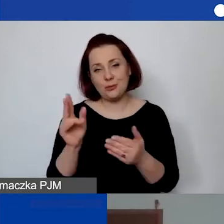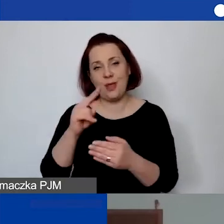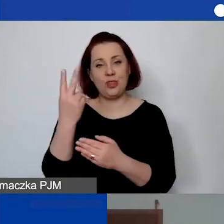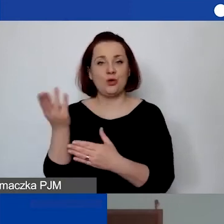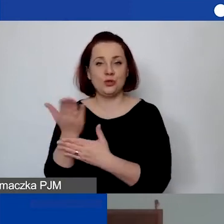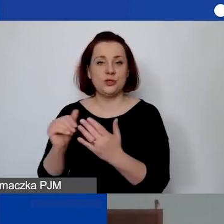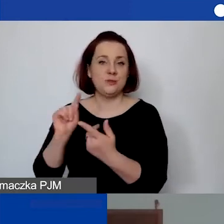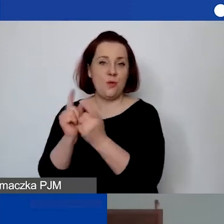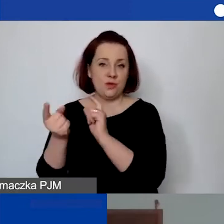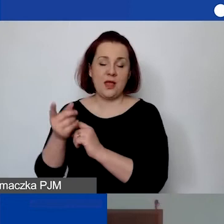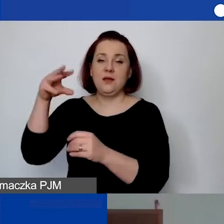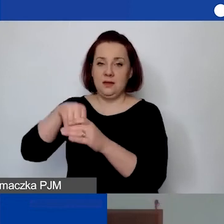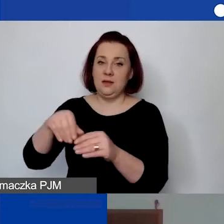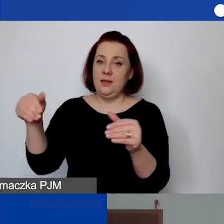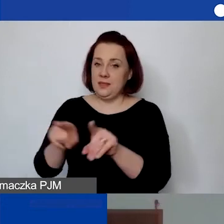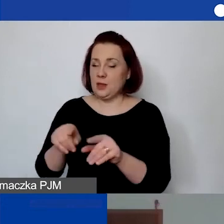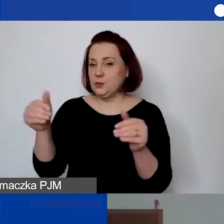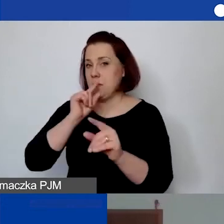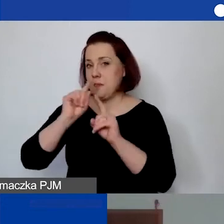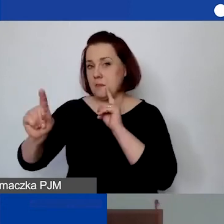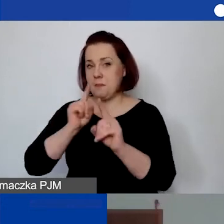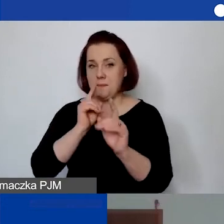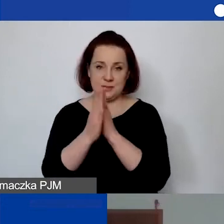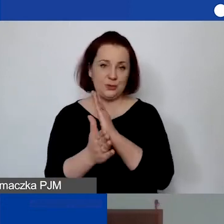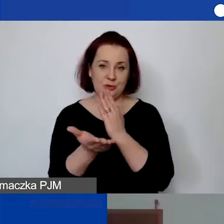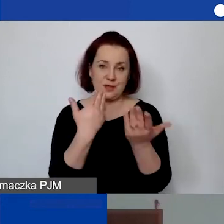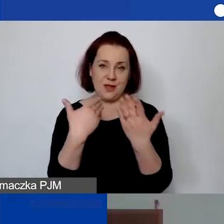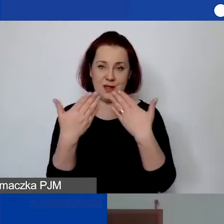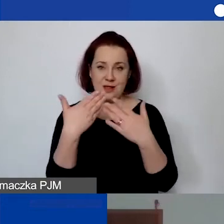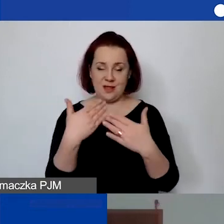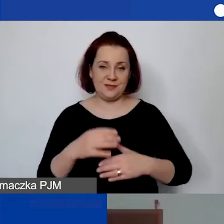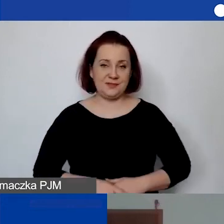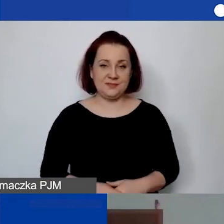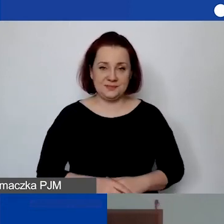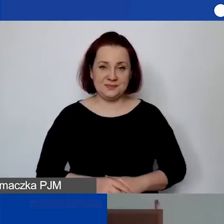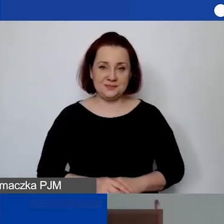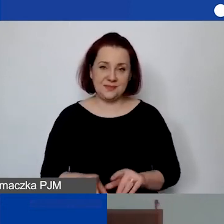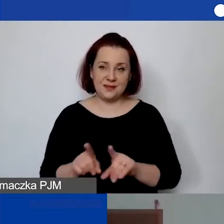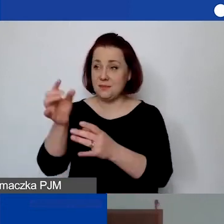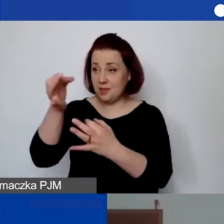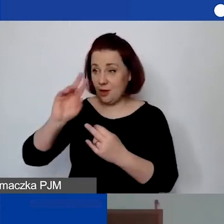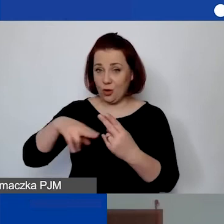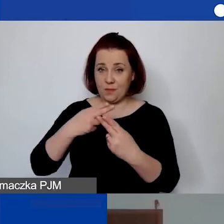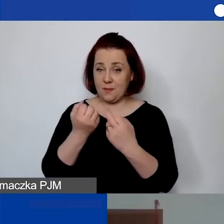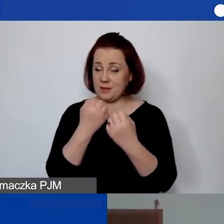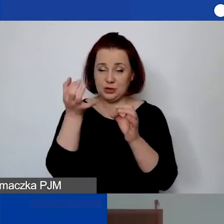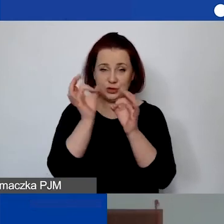i tam będzie można porozmawiać bezpośrednio, odpowiedzieć na pytanie bardziej szczegółowo.